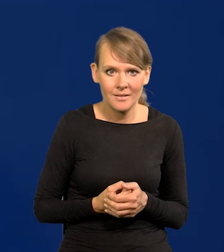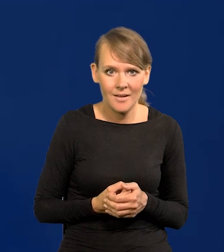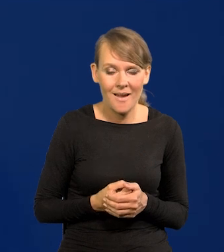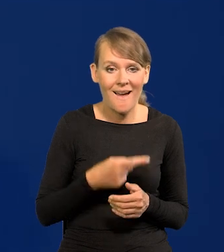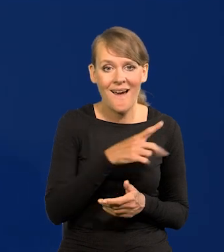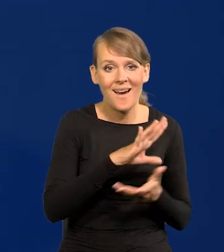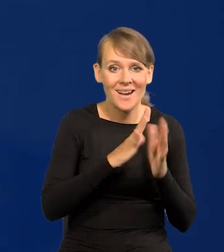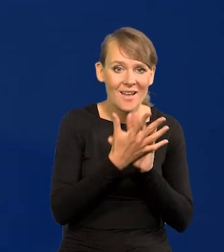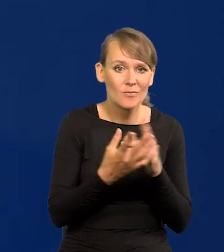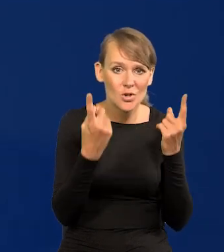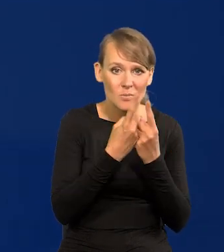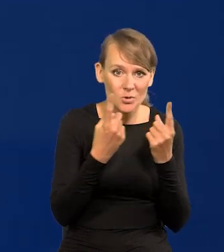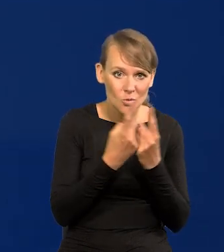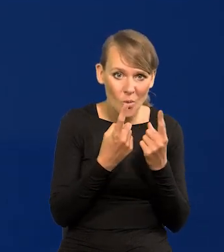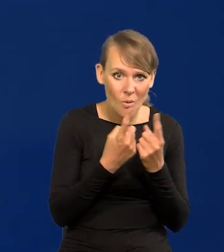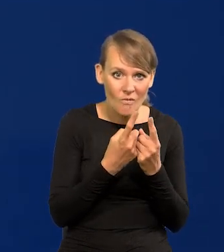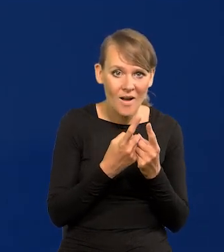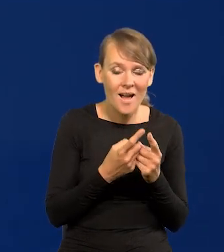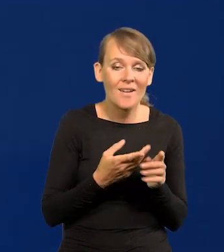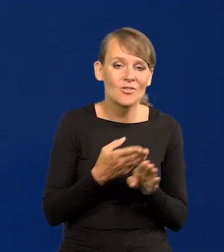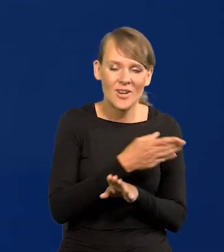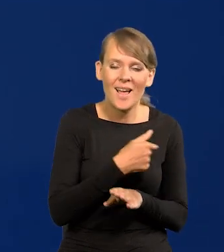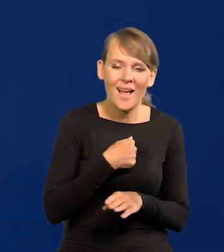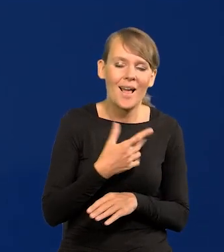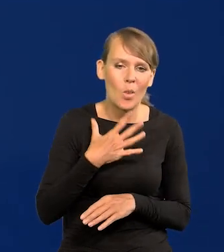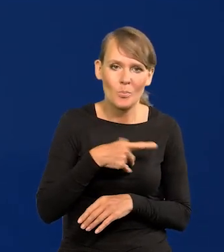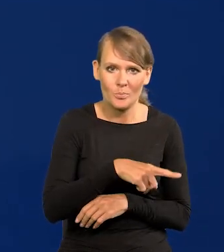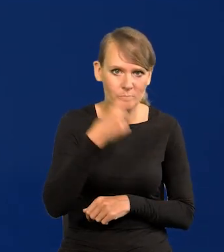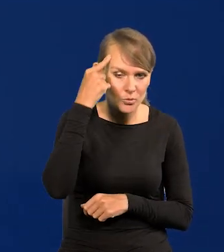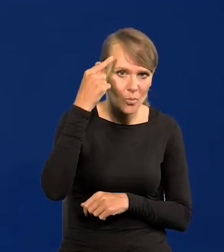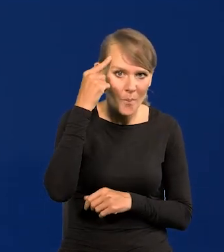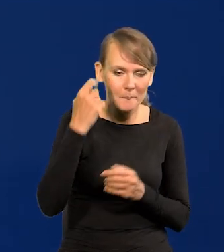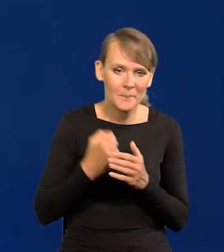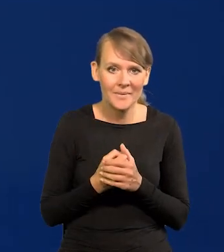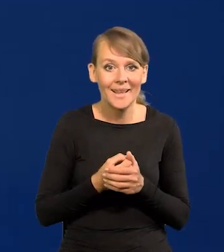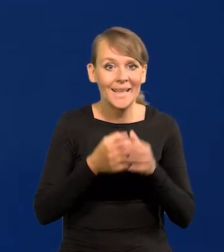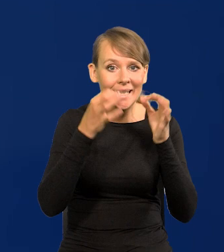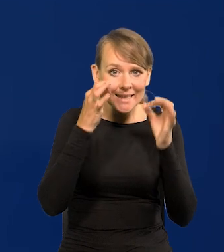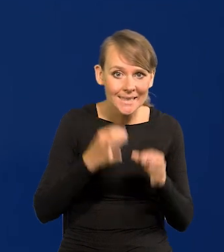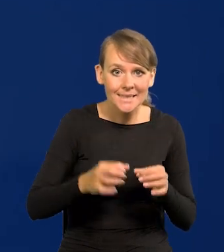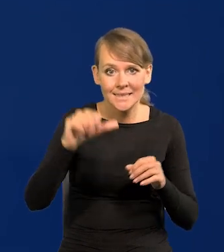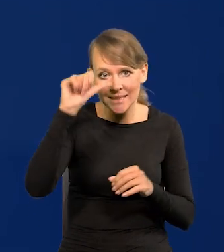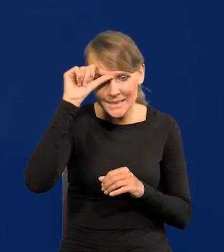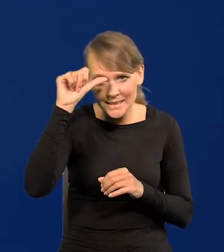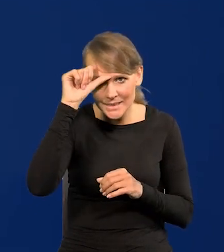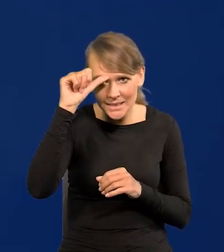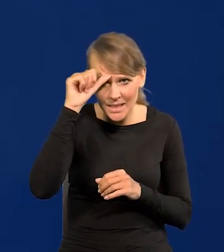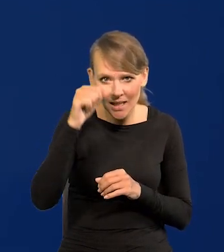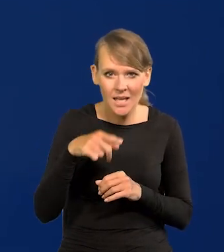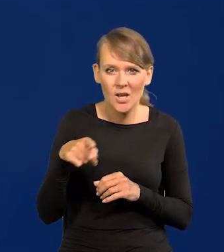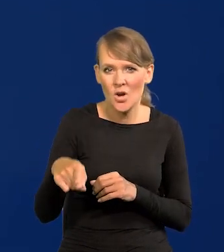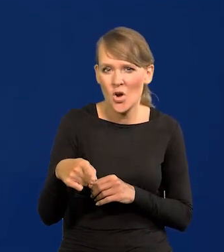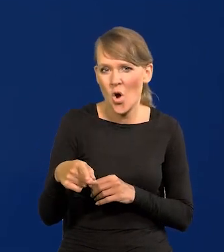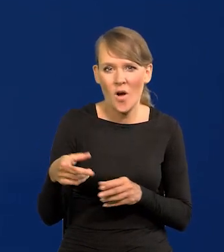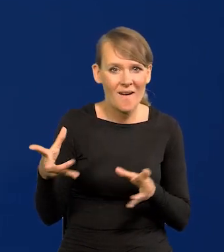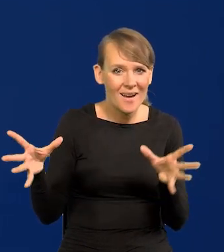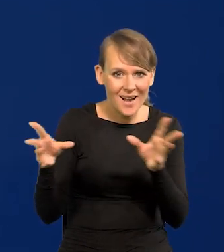do rewolucji przemysłowej, chętnie do tego motywu wracam, Chiny i Indie tworzyły większość PKB świata,